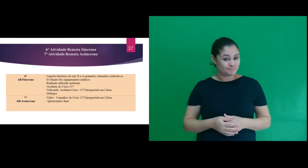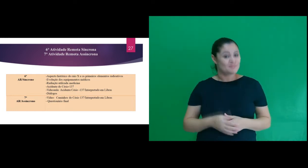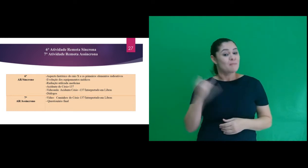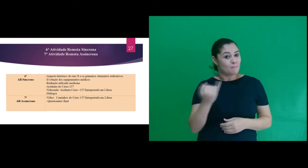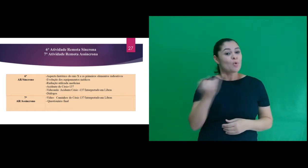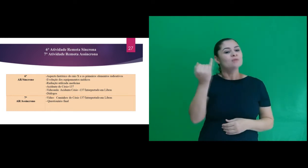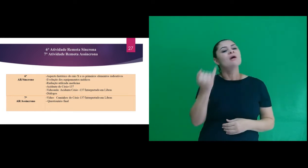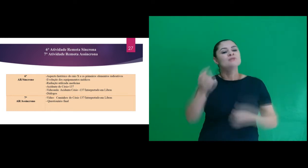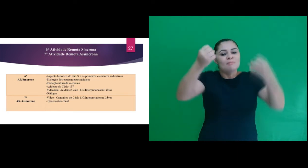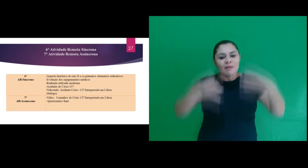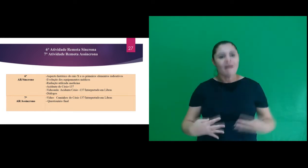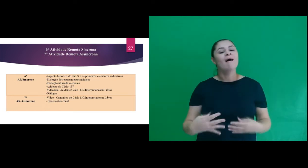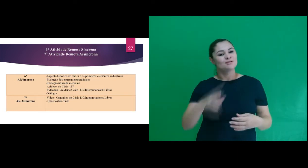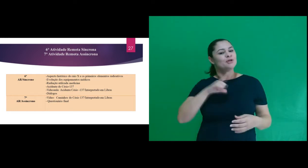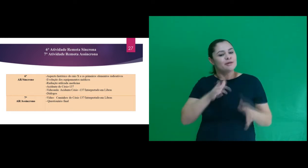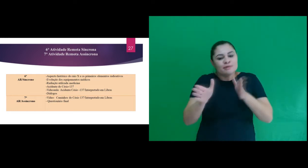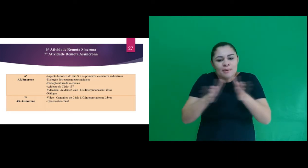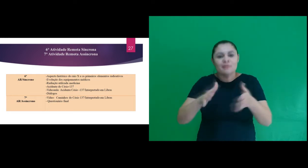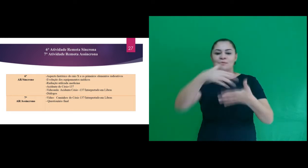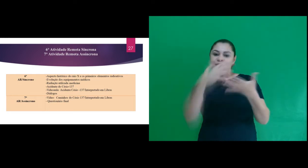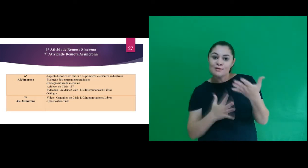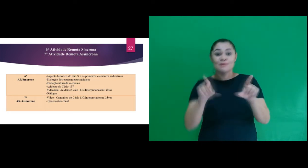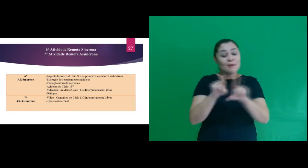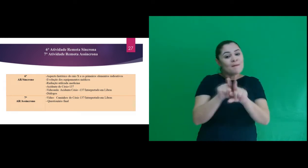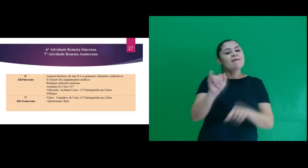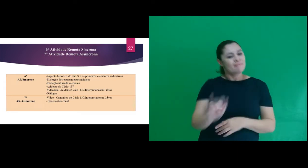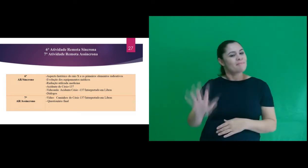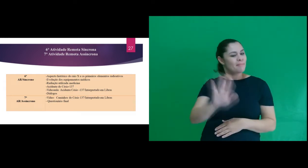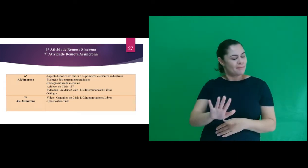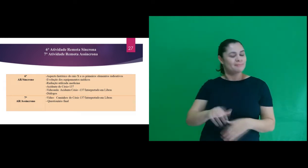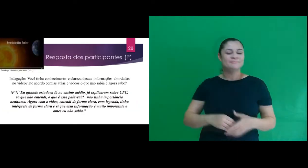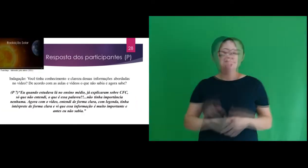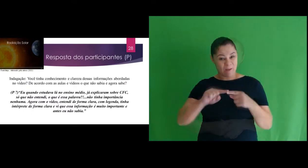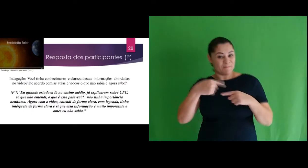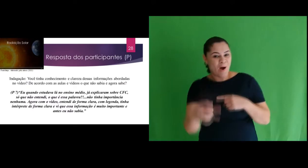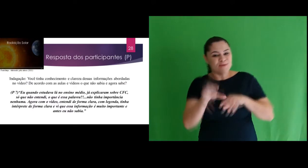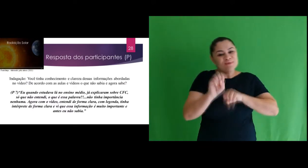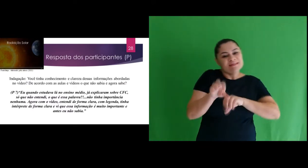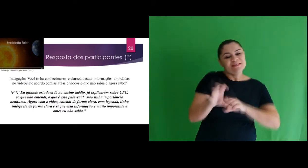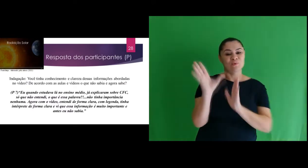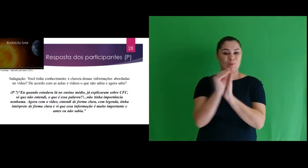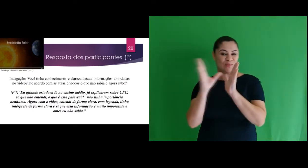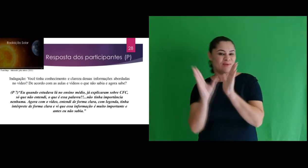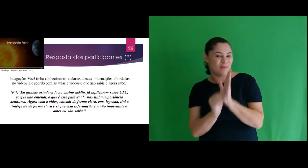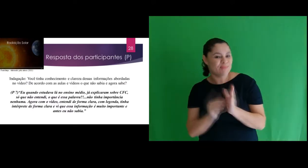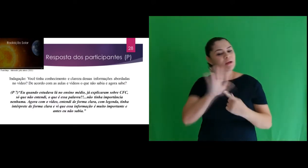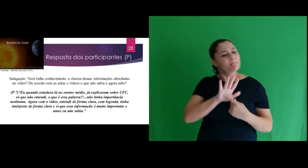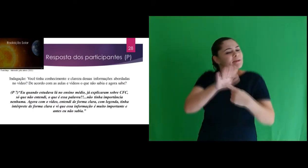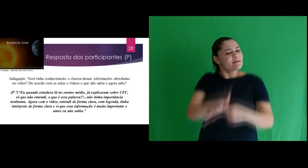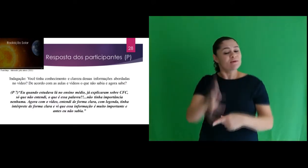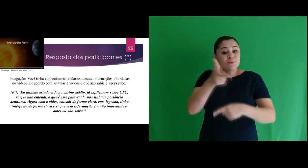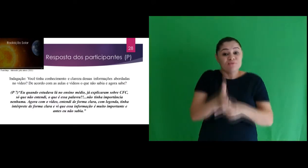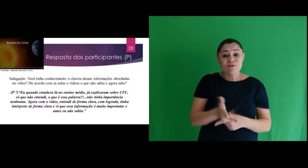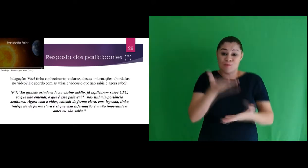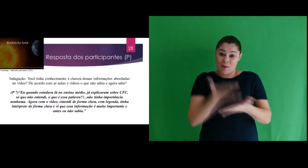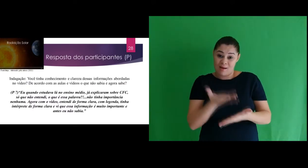também acessível em libras e com imagens. Após a introdução do conteúdo e apresentação da